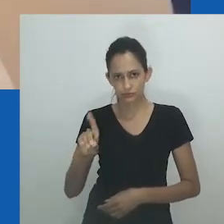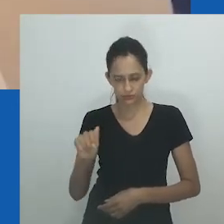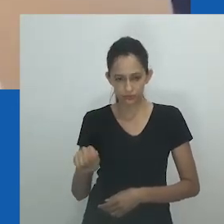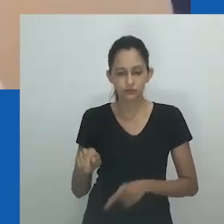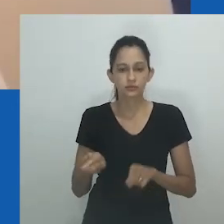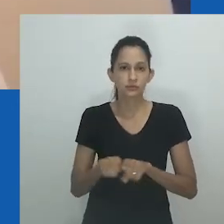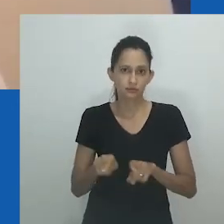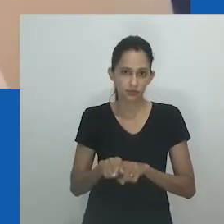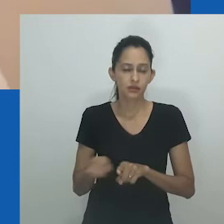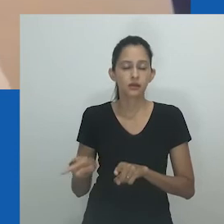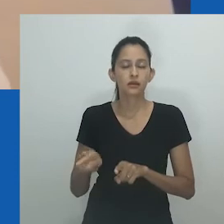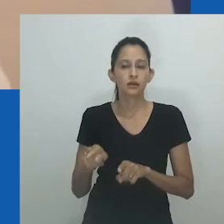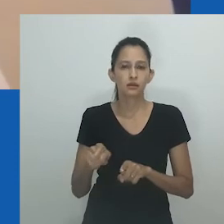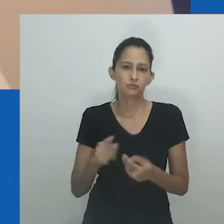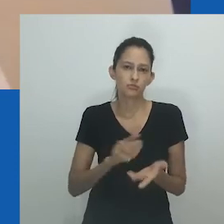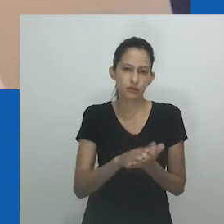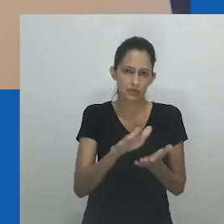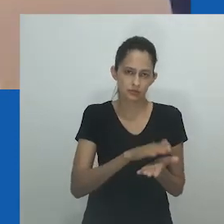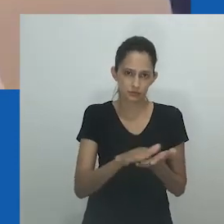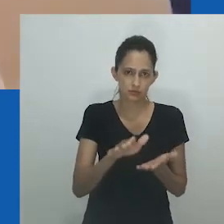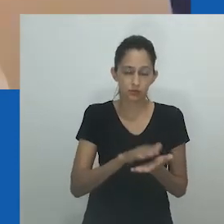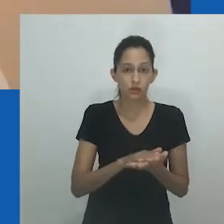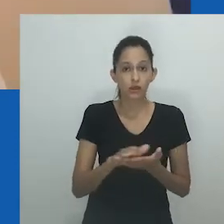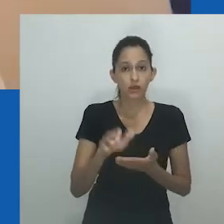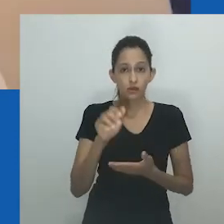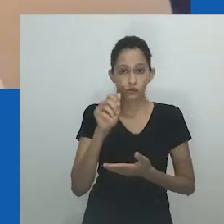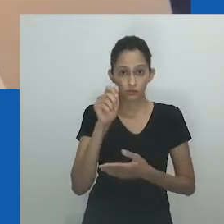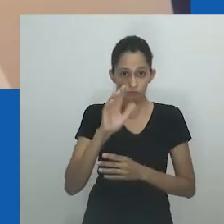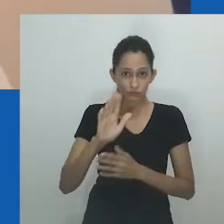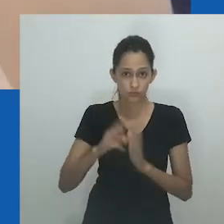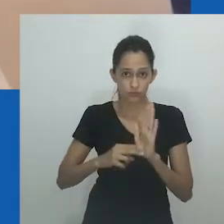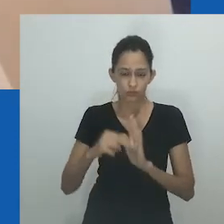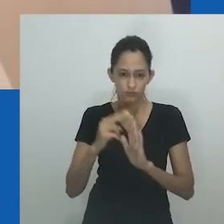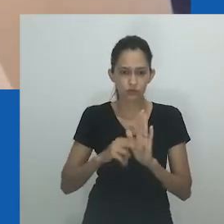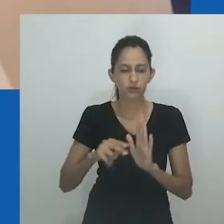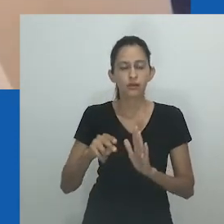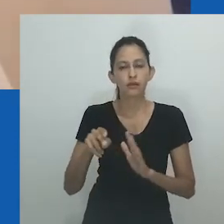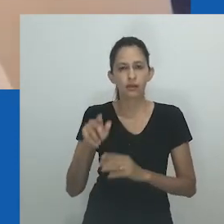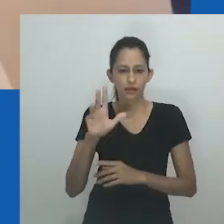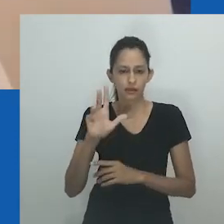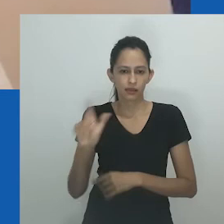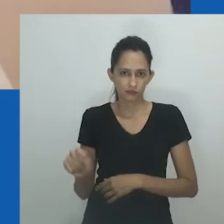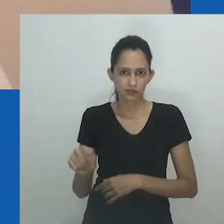Neste romance, a autora apresenta um diálogo que desvenda o significado por trás de unongayindoda.